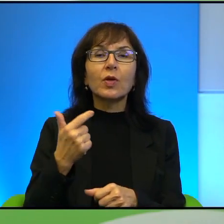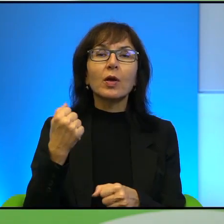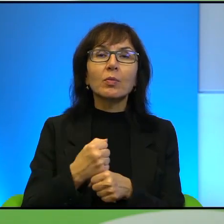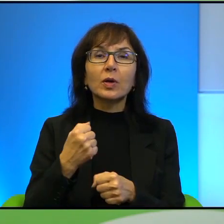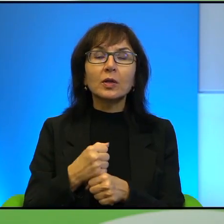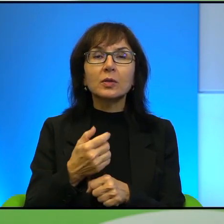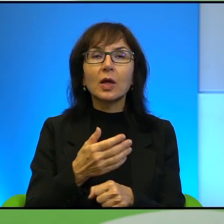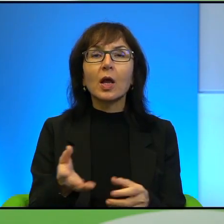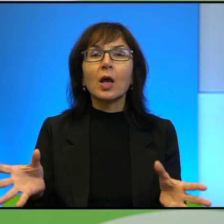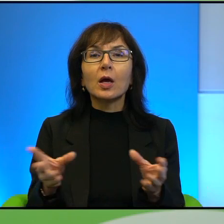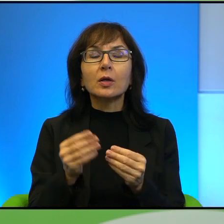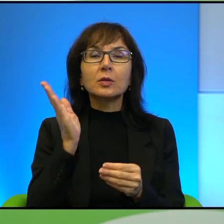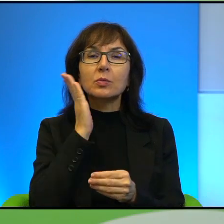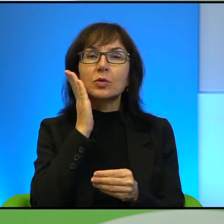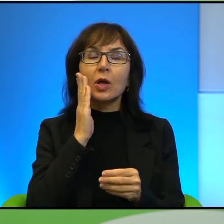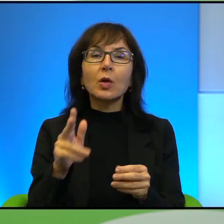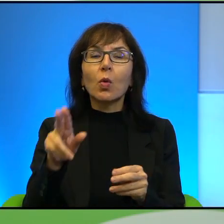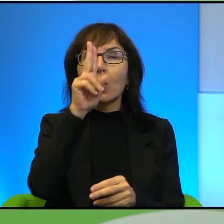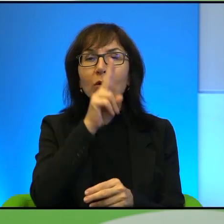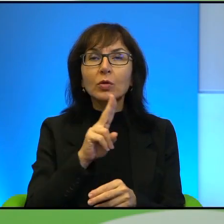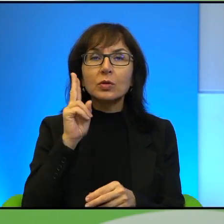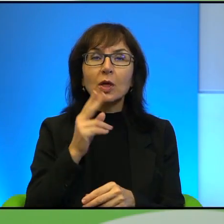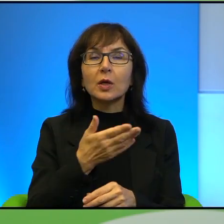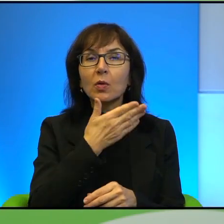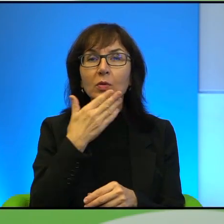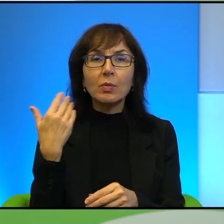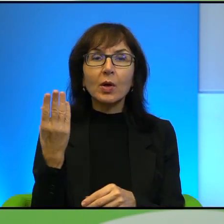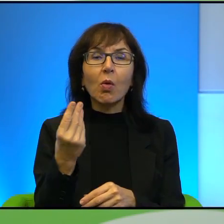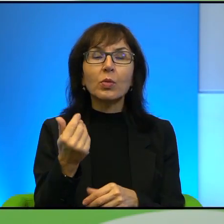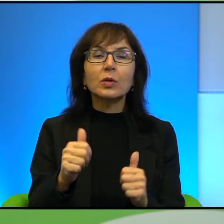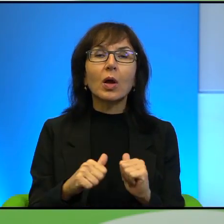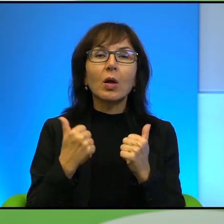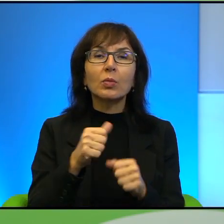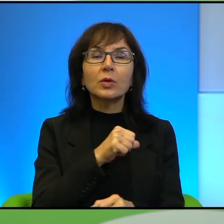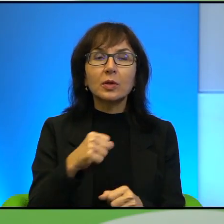Jak to jest, to są, może ja to za bardzo upraszczam, ale czy Pan sądzi,